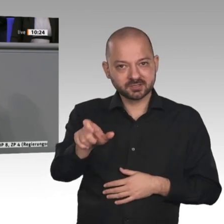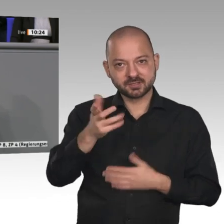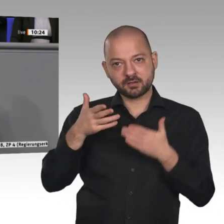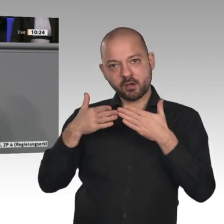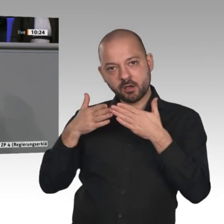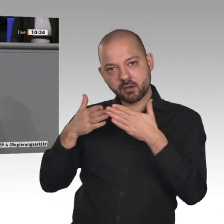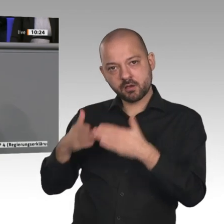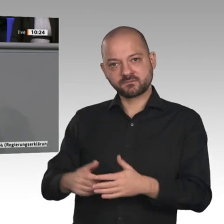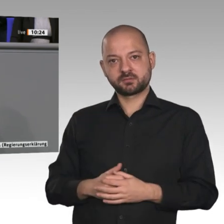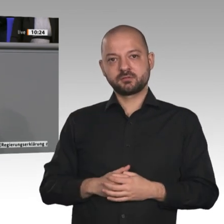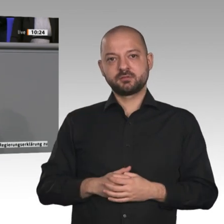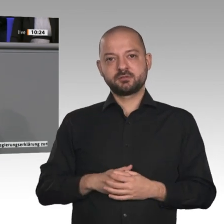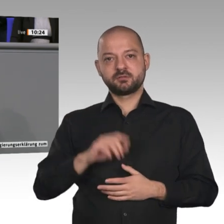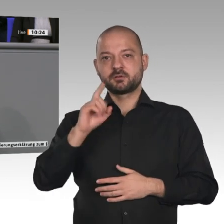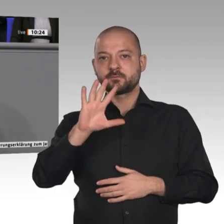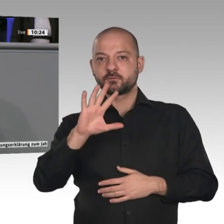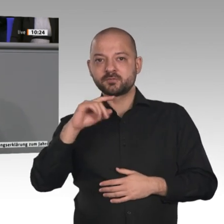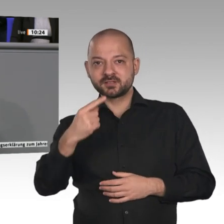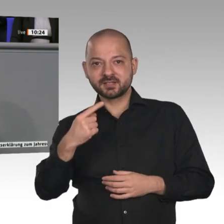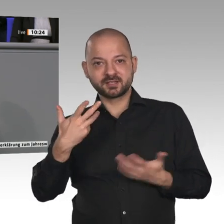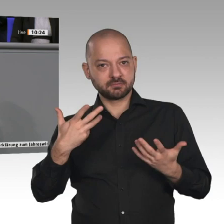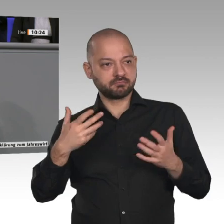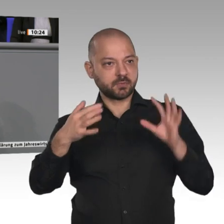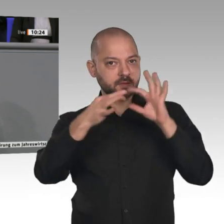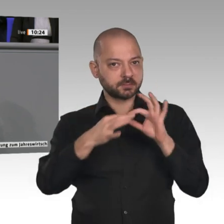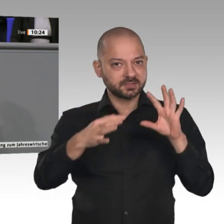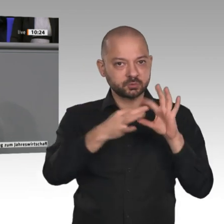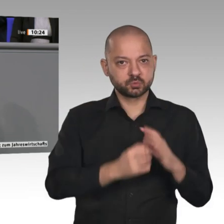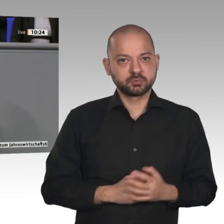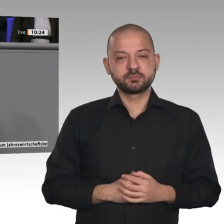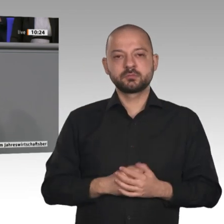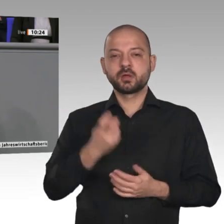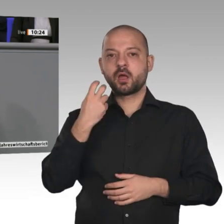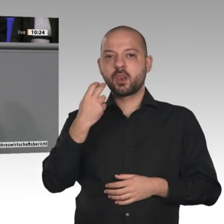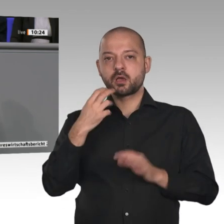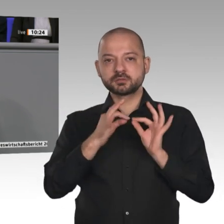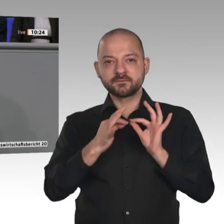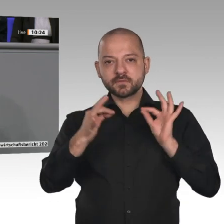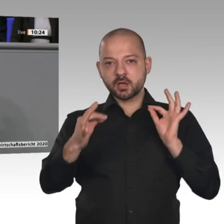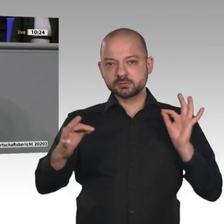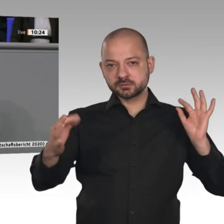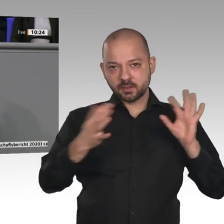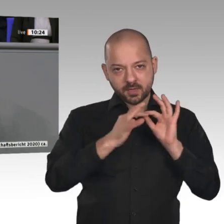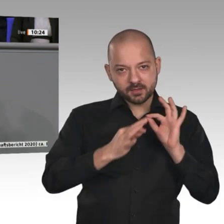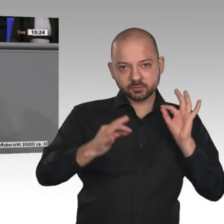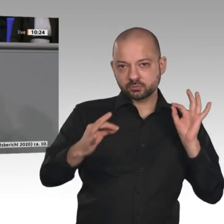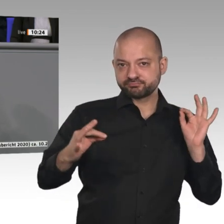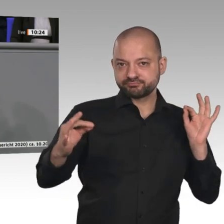Mit der richtigen Infrastruktur ergeben sich hervorragende Chancen zum Beispiel auch für Start-up-Unternehmen. Es wird nämlich künftig egal sein, von